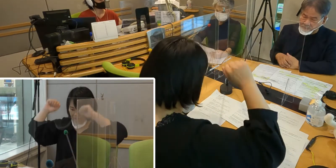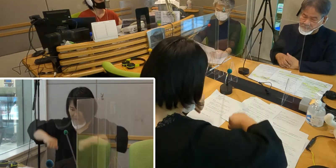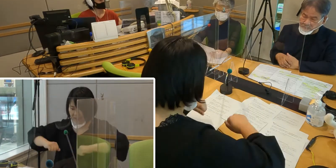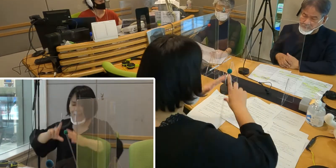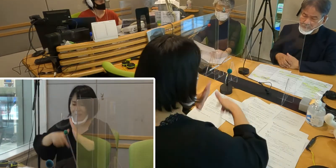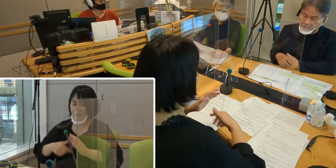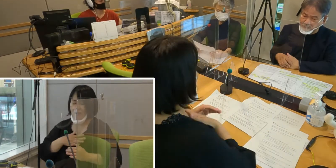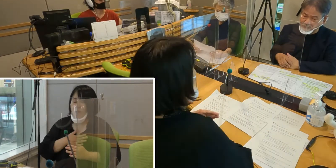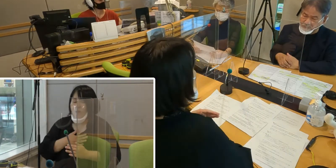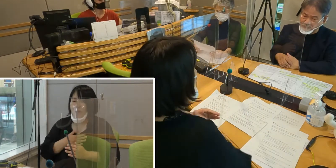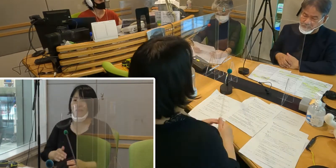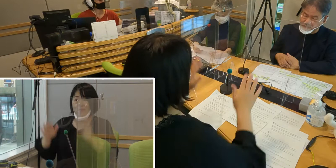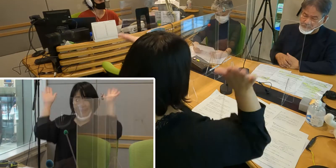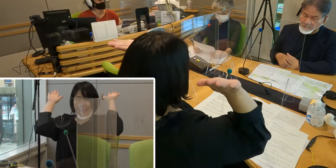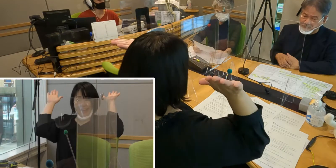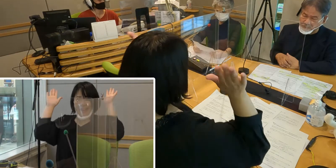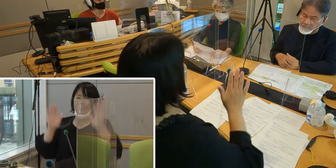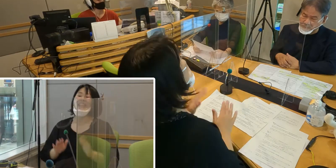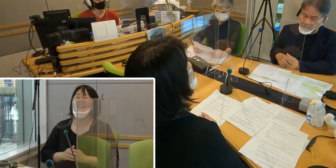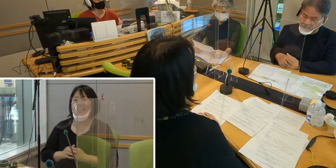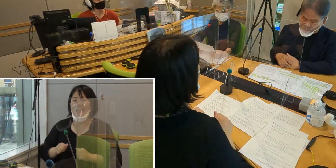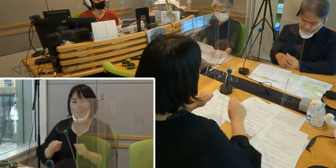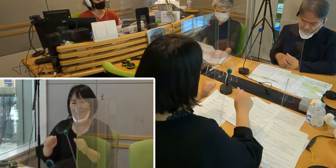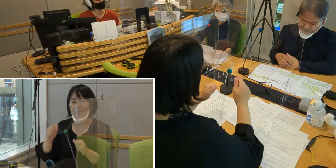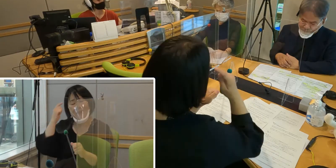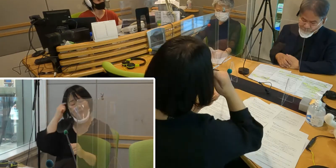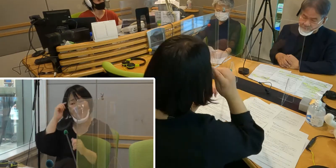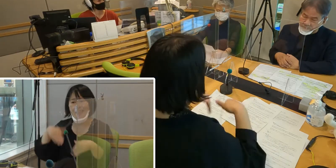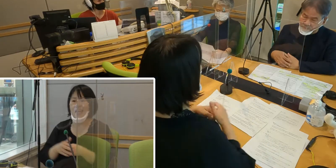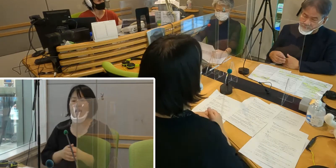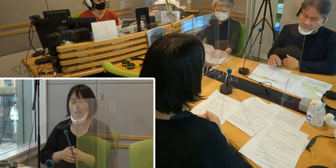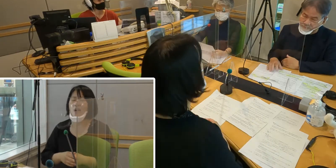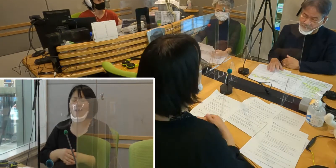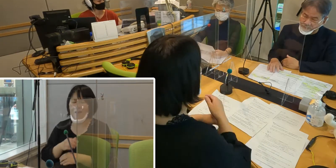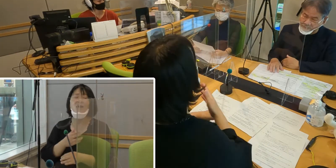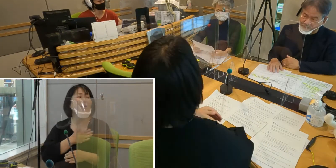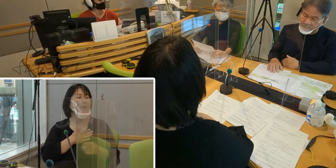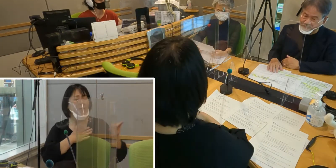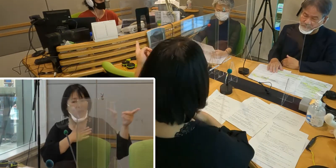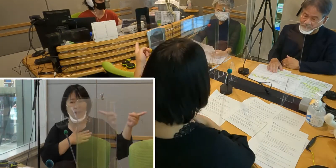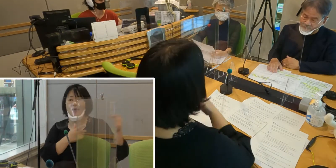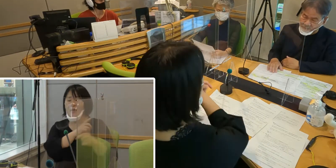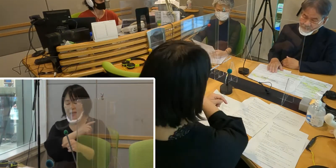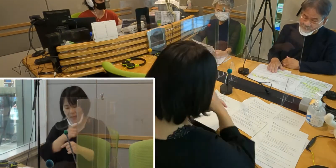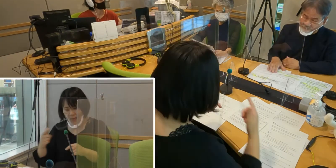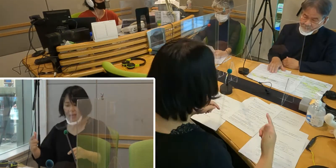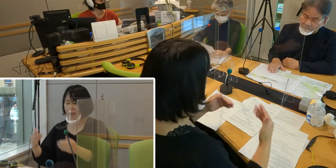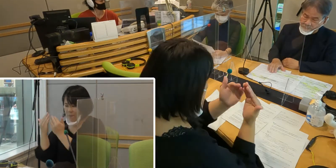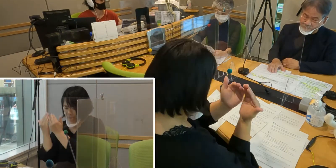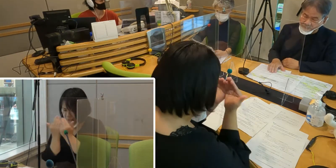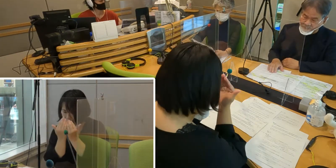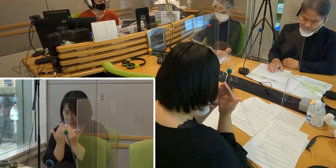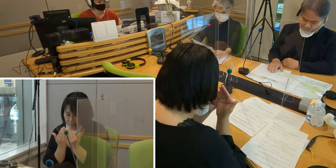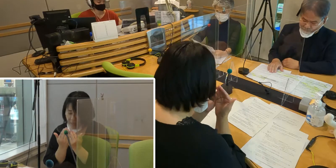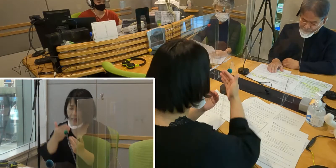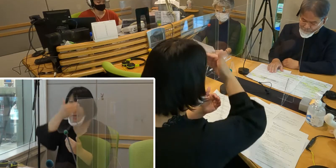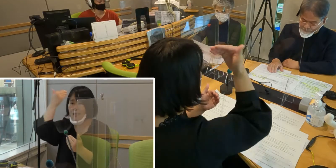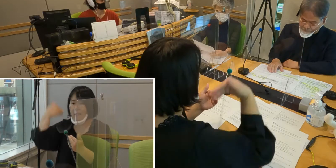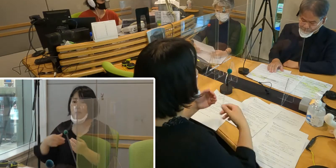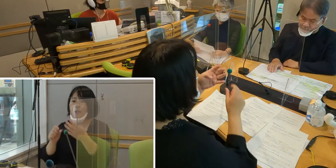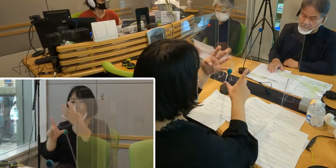（森尾）長い長い道のりの末、ようやく4月1日に 制定という運びになったんですね